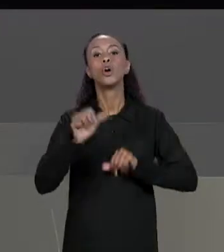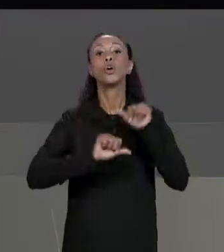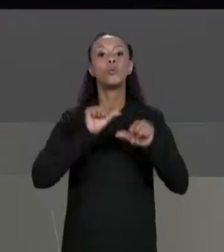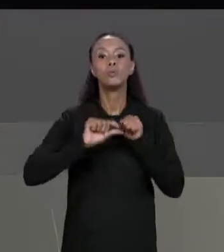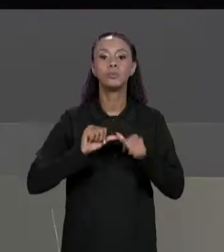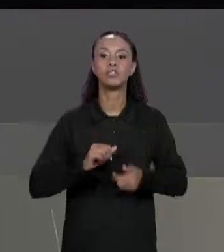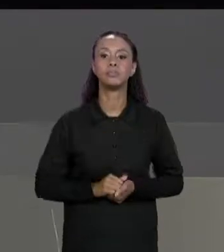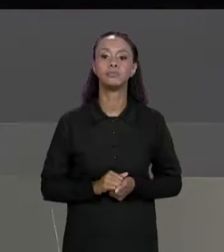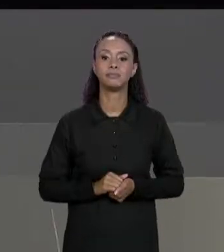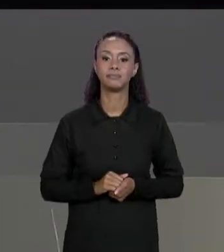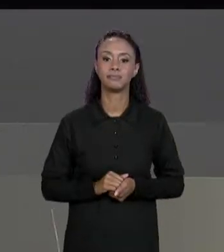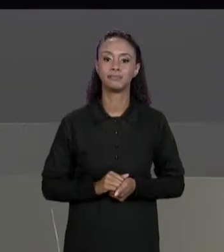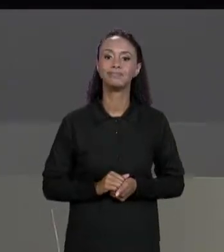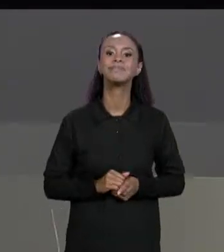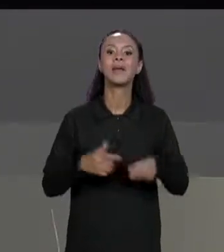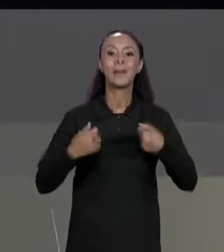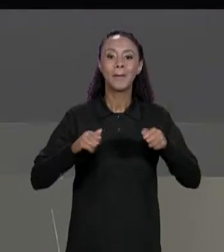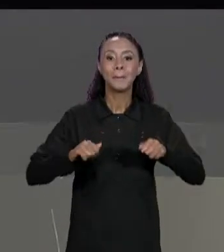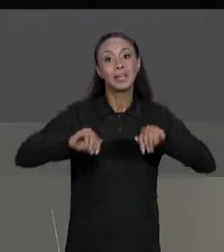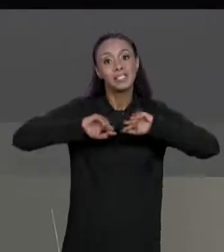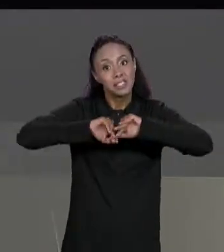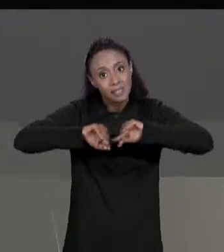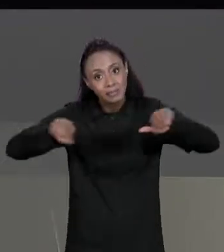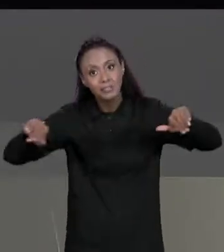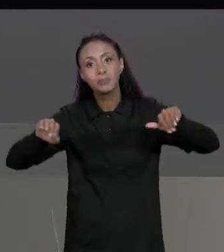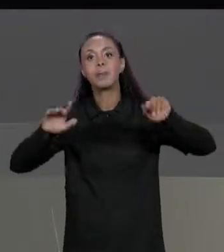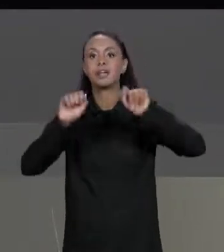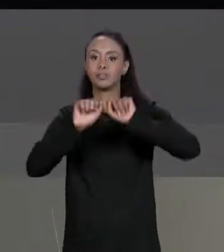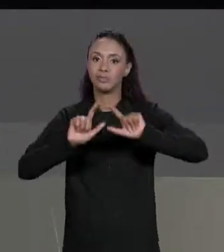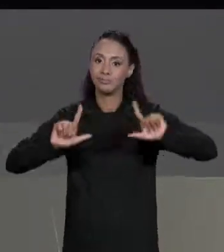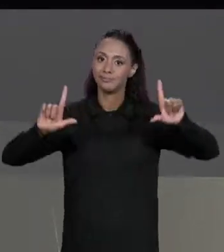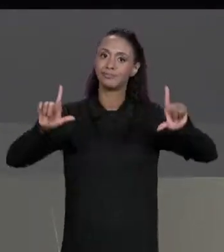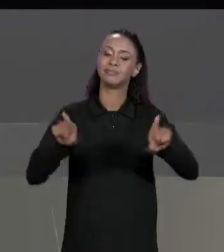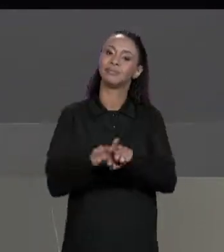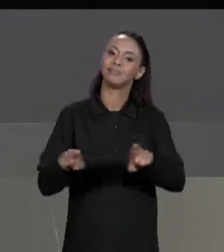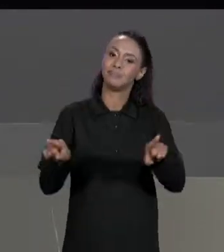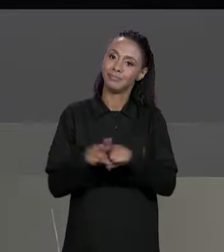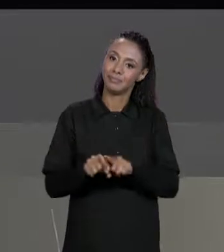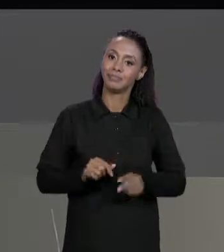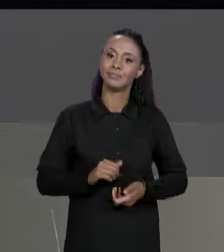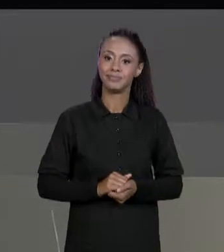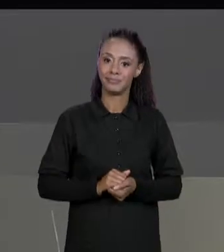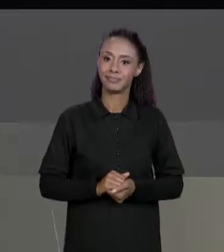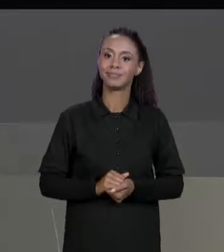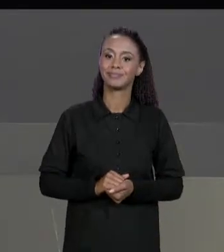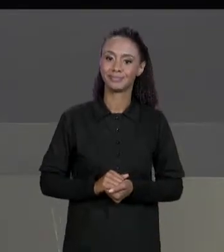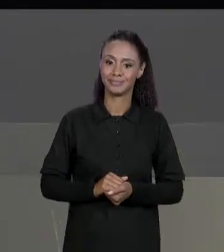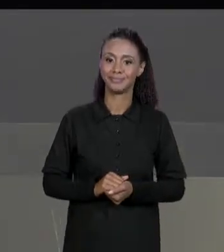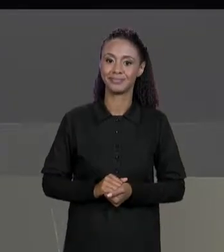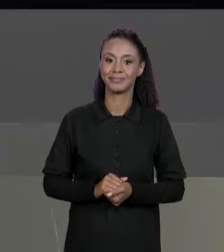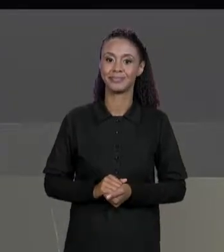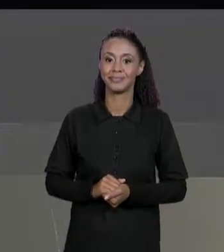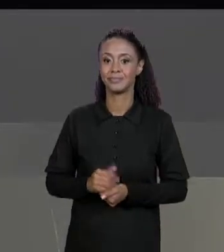DEPOIS DE CADA ELEMENTO E TAMBÉM UMA QUEBRA DE LINHA DEPOIS DE CADA LINHA, NOTE QUE O ESPAÇO EM BRANCO ENTRE